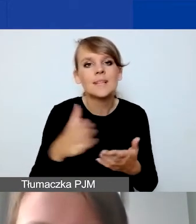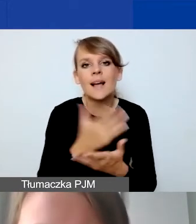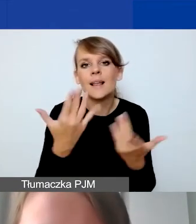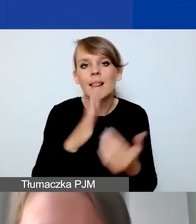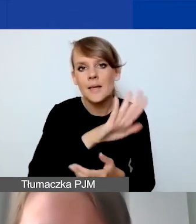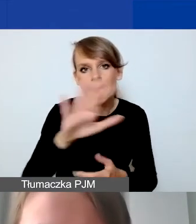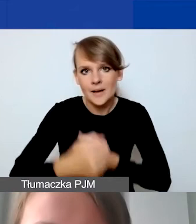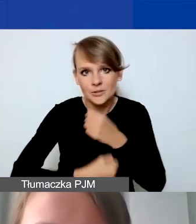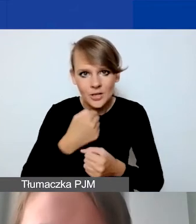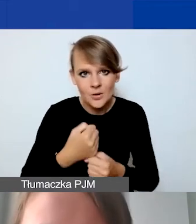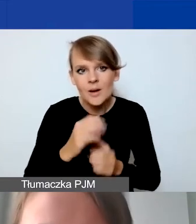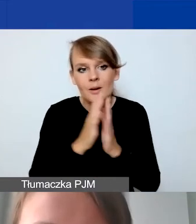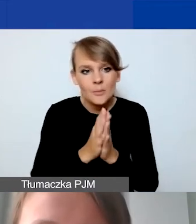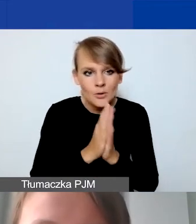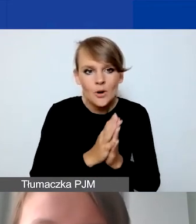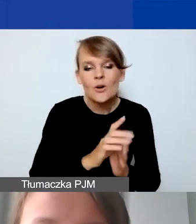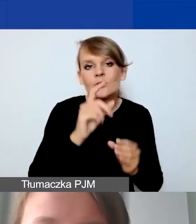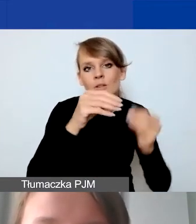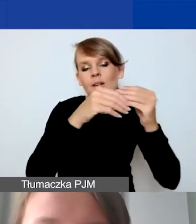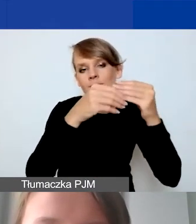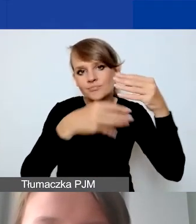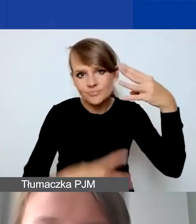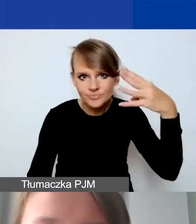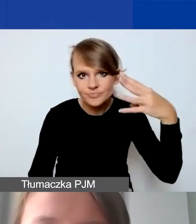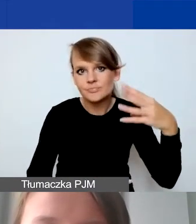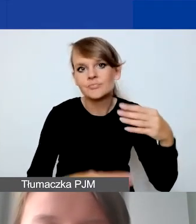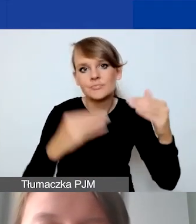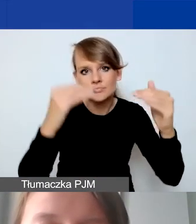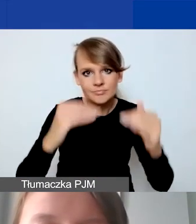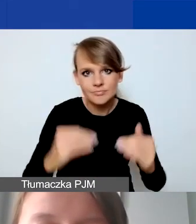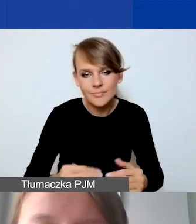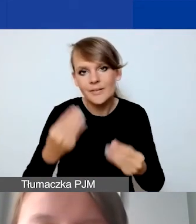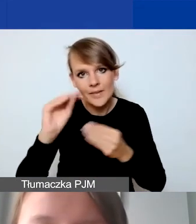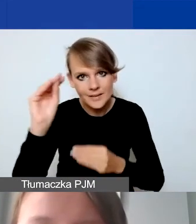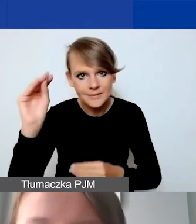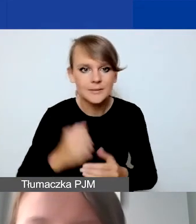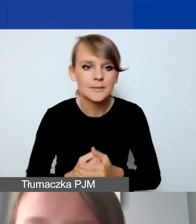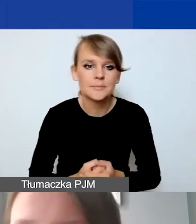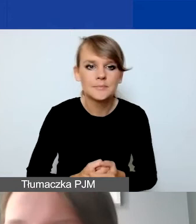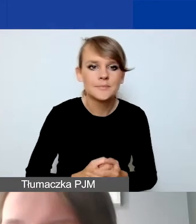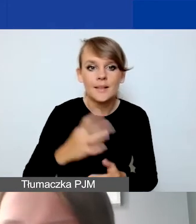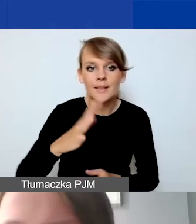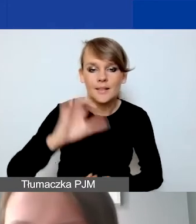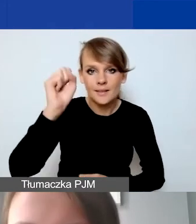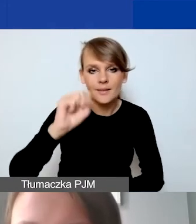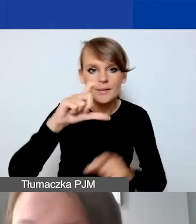to proszę sobie po prostu rozszerzać te kategorie. Na samej górze mamy taką metryczkę danego projektu